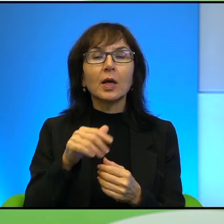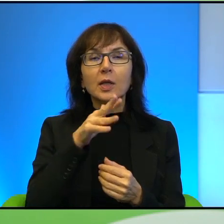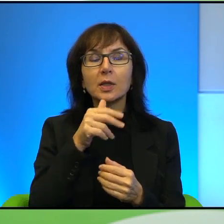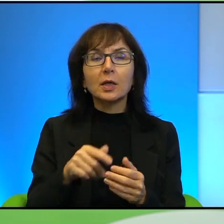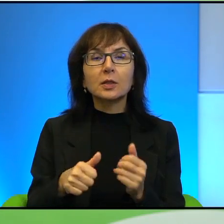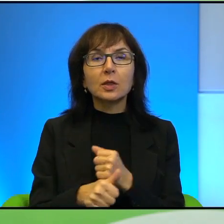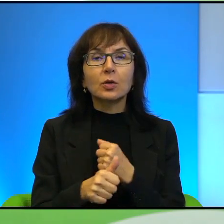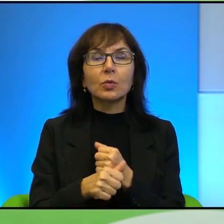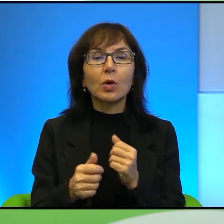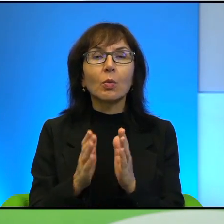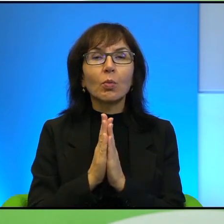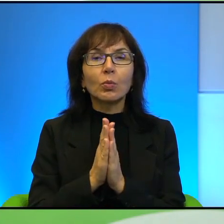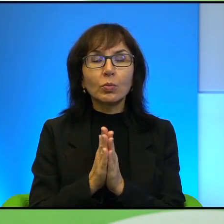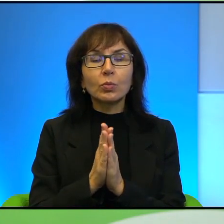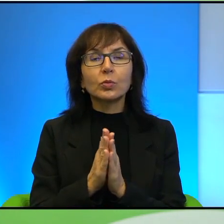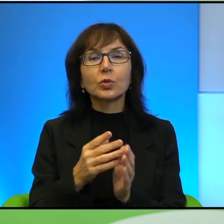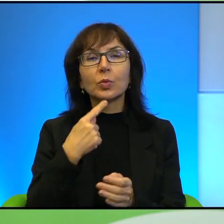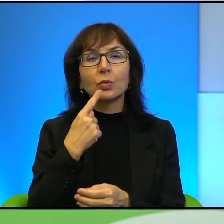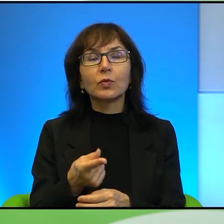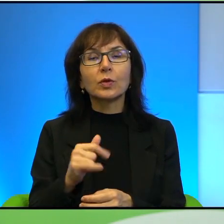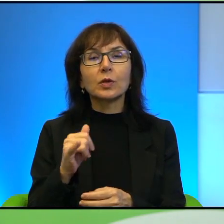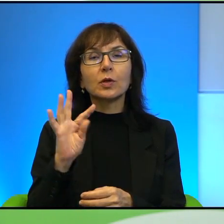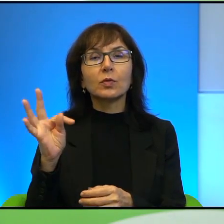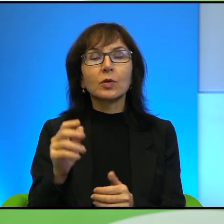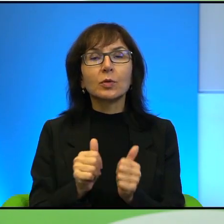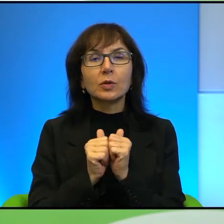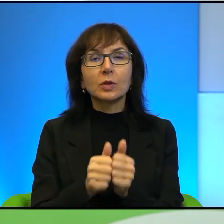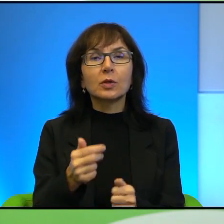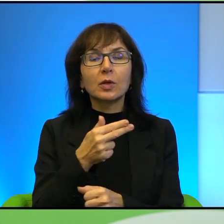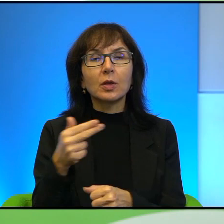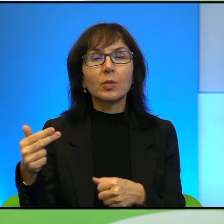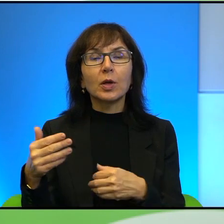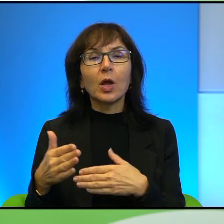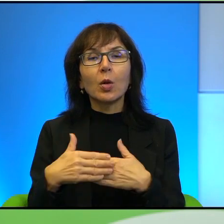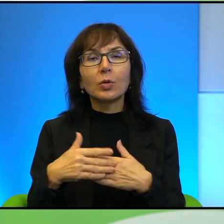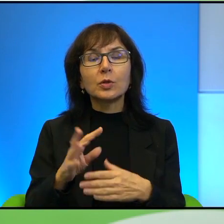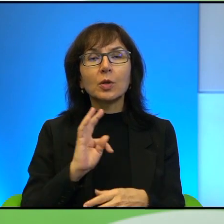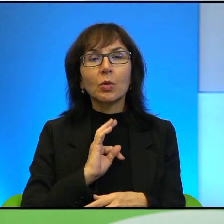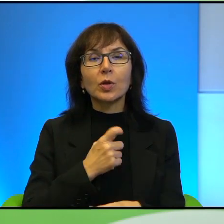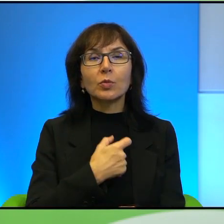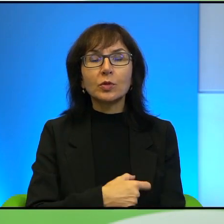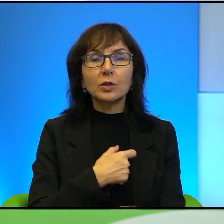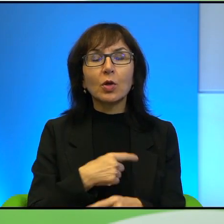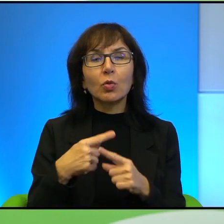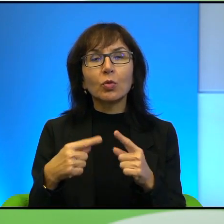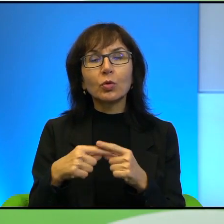Proszę powiedzieć, jak Pan zdaniem, jakoś mi tak ten temat jest bliski mojemu sercu i dlatego się tak troszkę rozgadałam, ale chodzi mi o to,